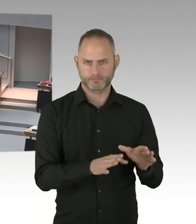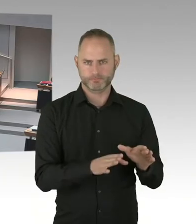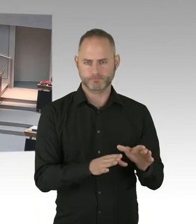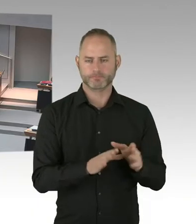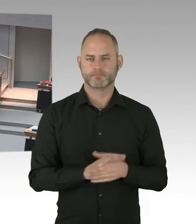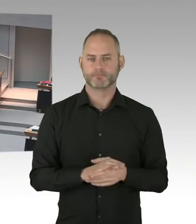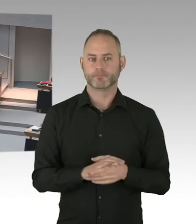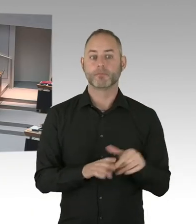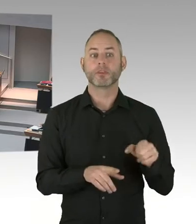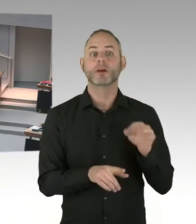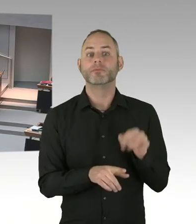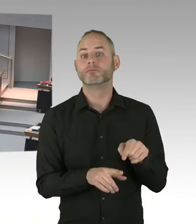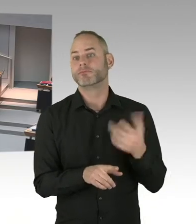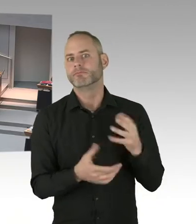den Weg gebrachten Gesetzes wird.